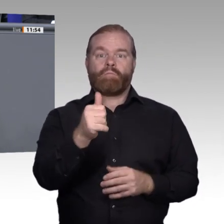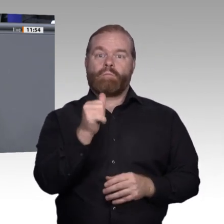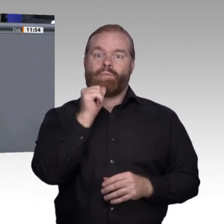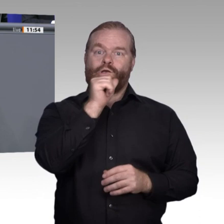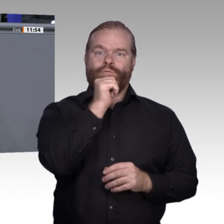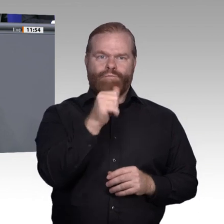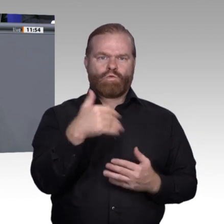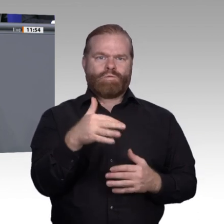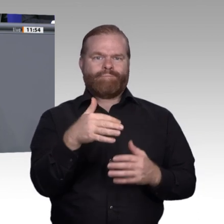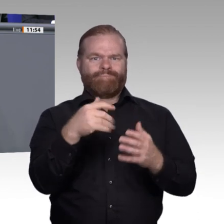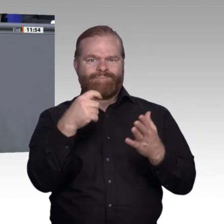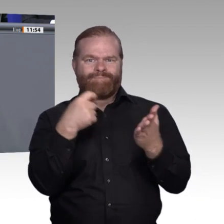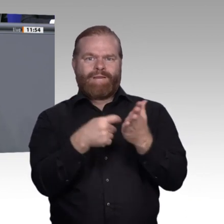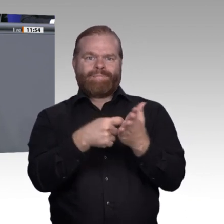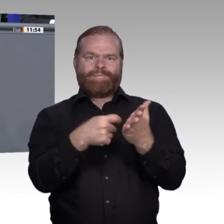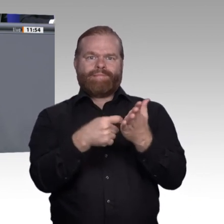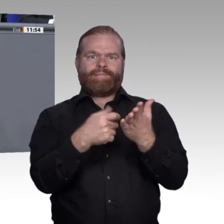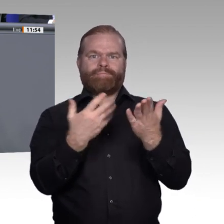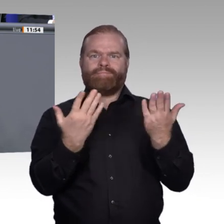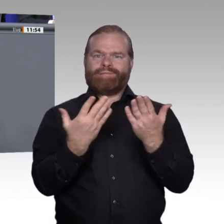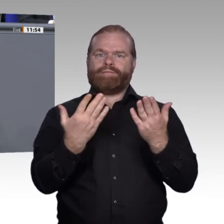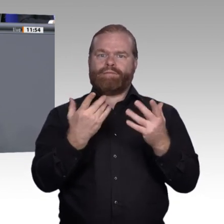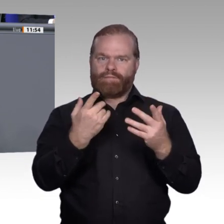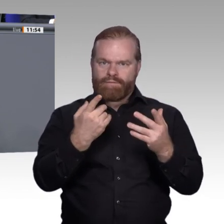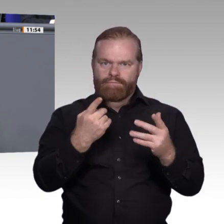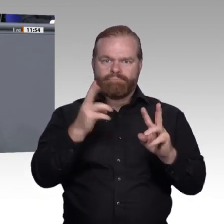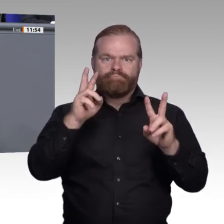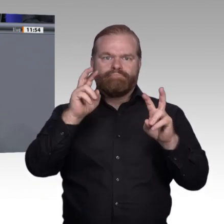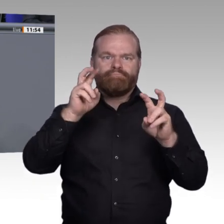über die Novellierung des Berufsbildungsgesetzes hinaus über ein modernes Ausbildungsgesetz